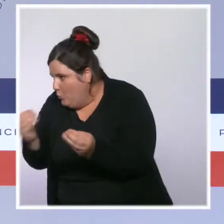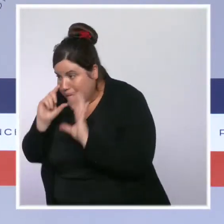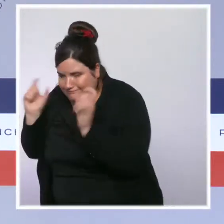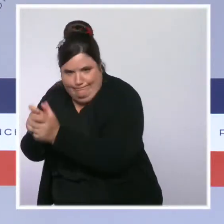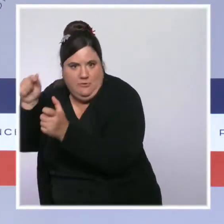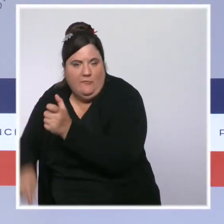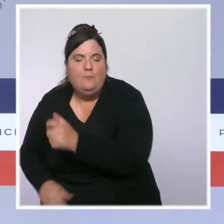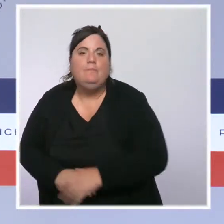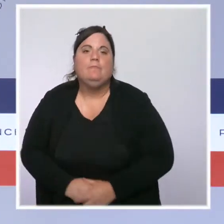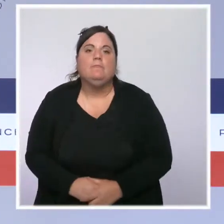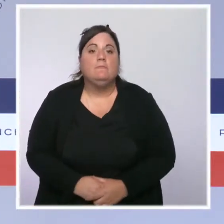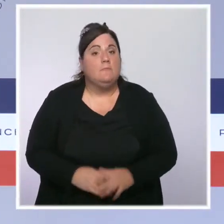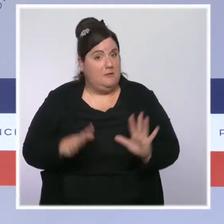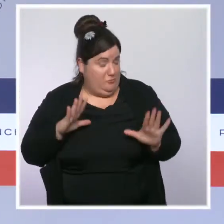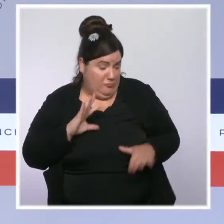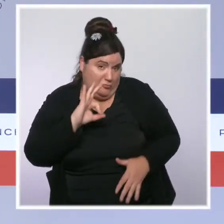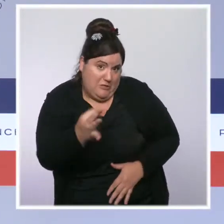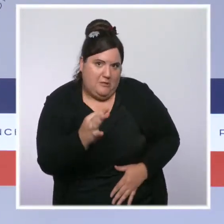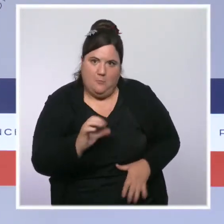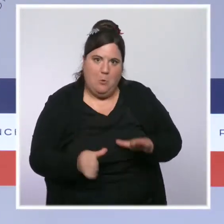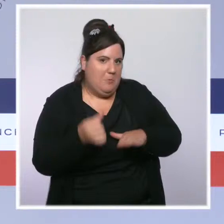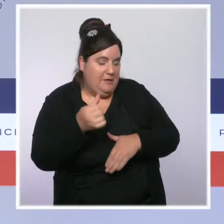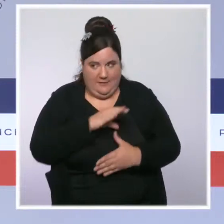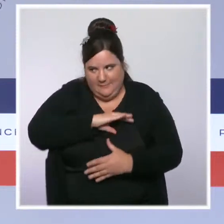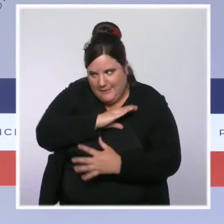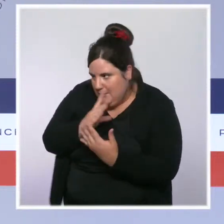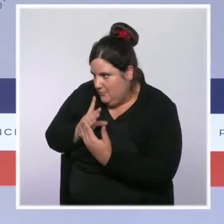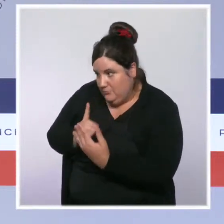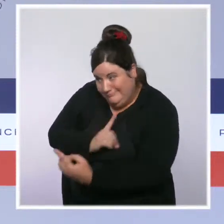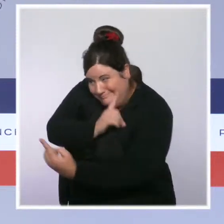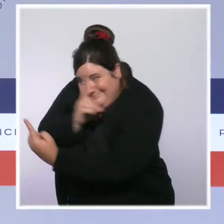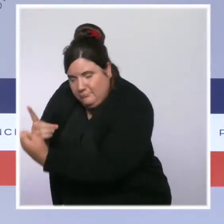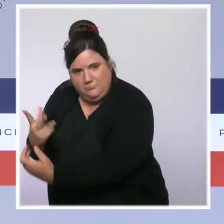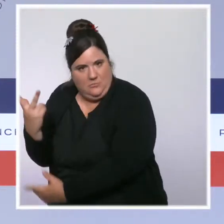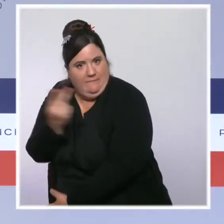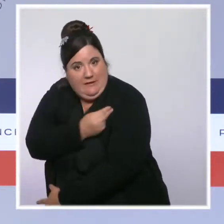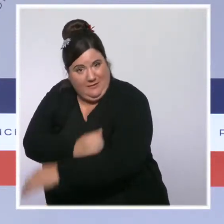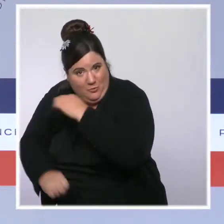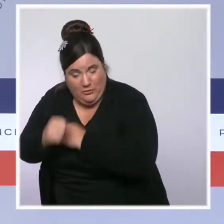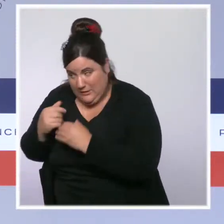Nous continuons à l'amplifier, ce n'est pas simple, c'est évidemment difficile.